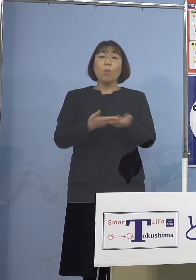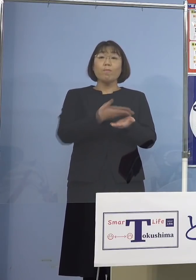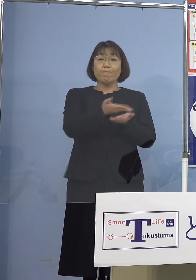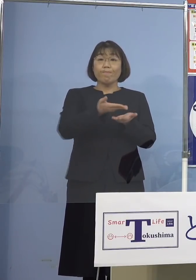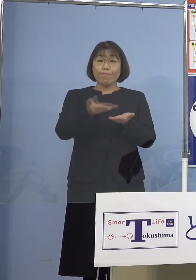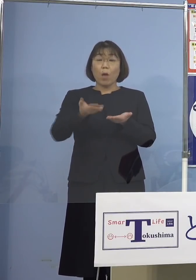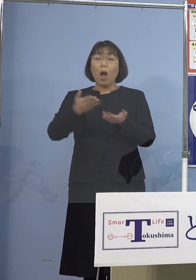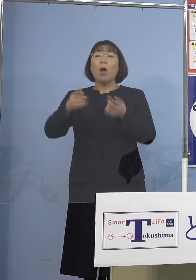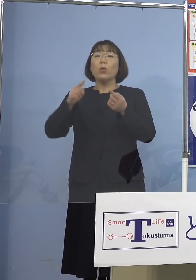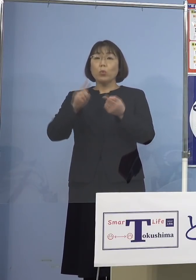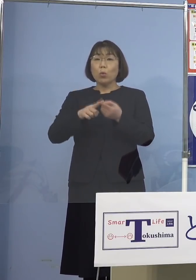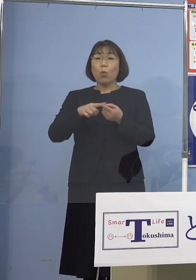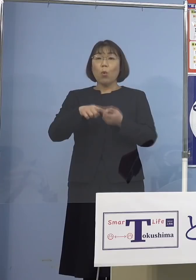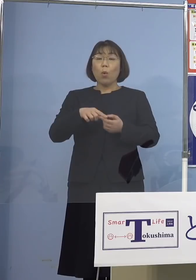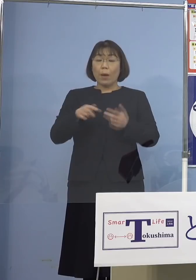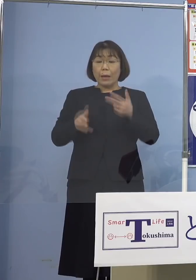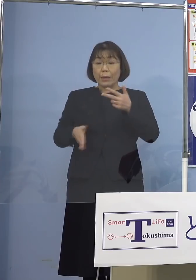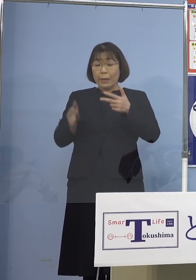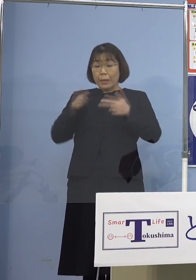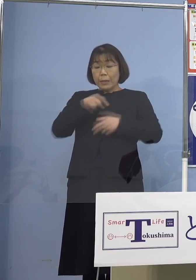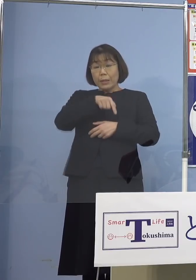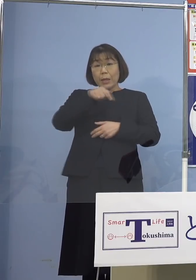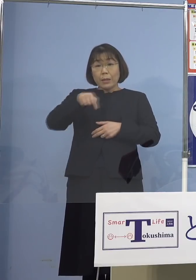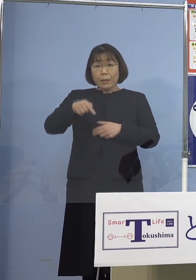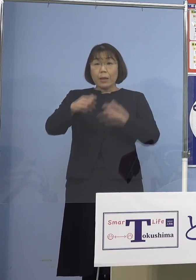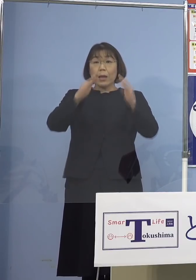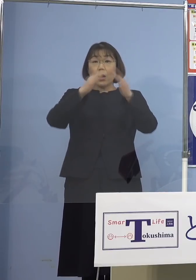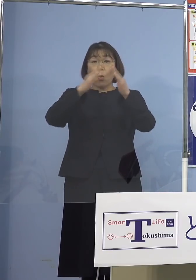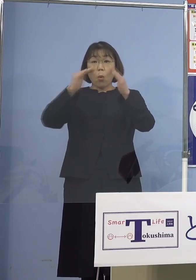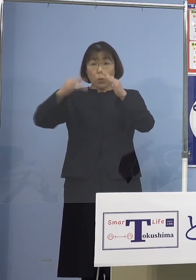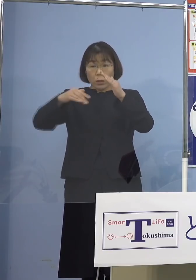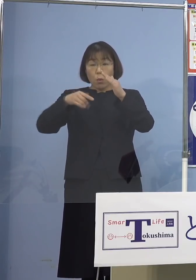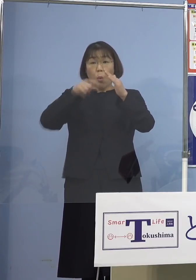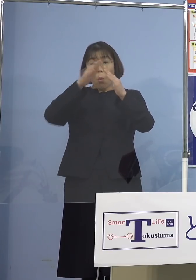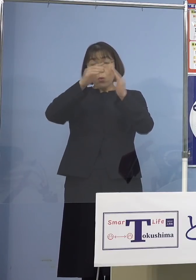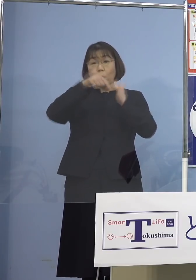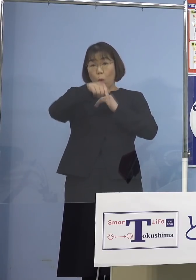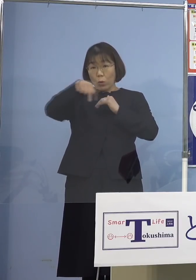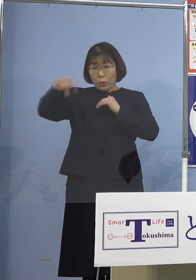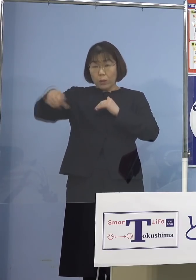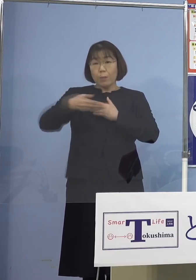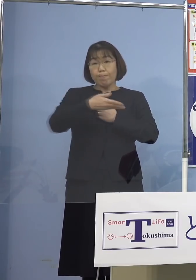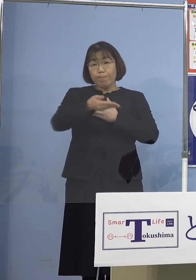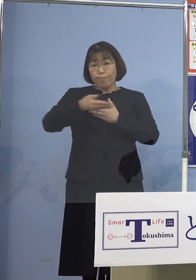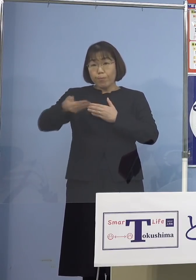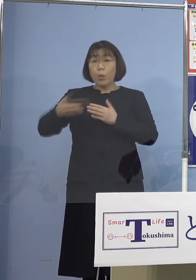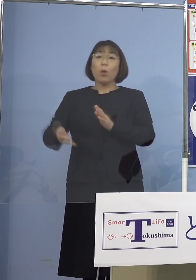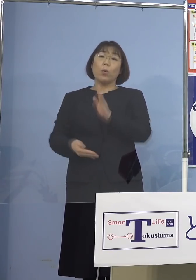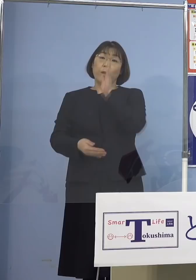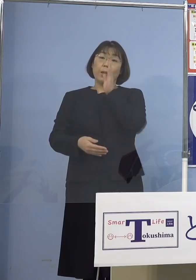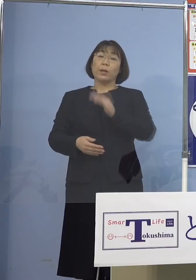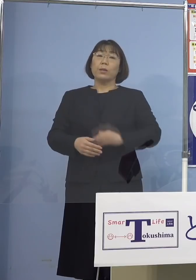各施設からご家庭の方にも 配布をお願いしているところであります